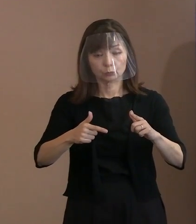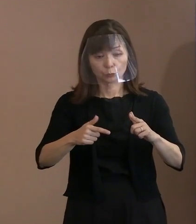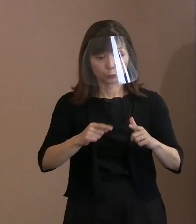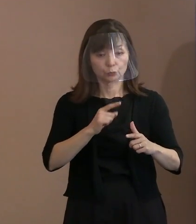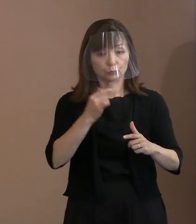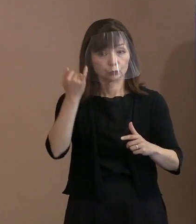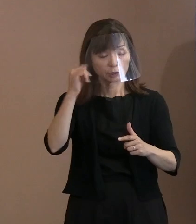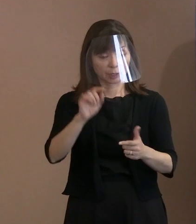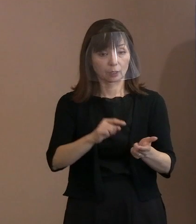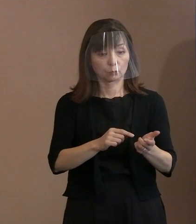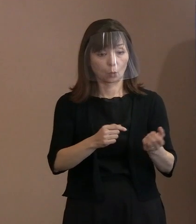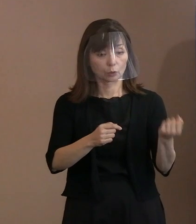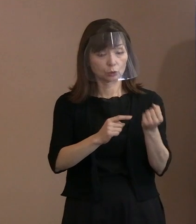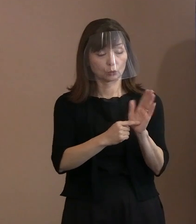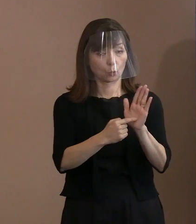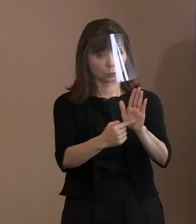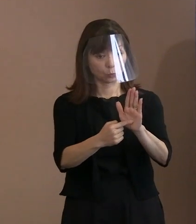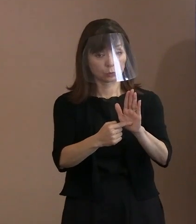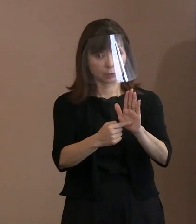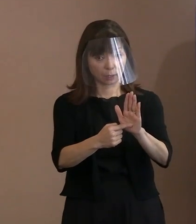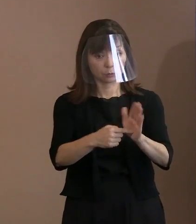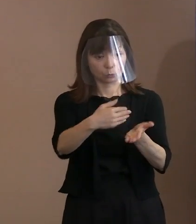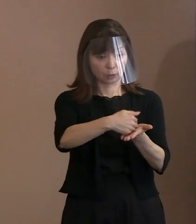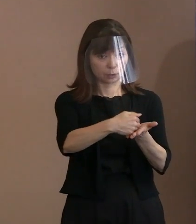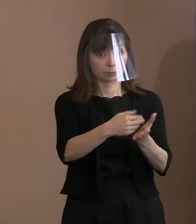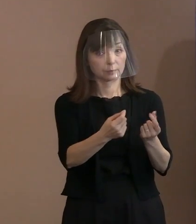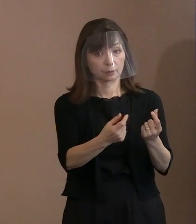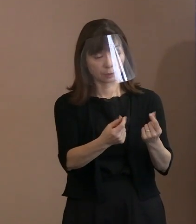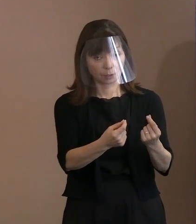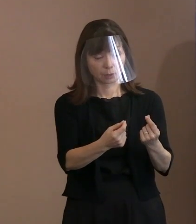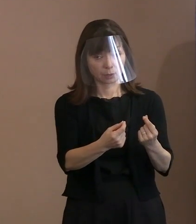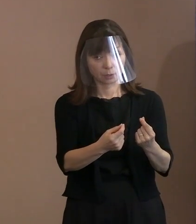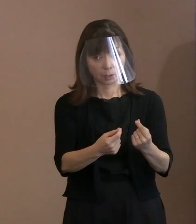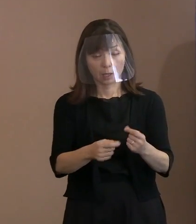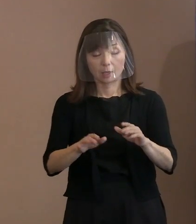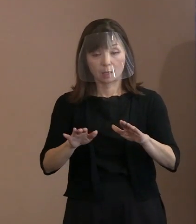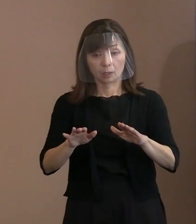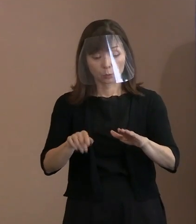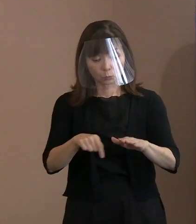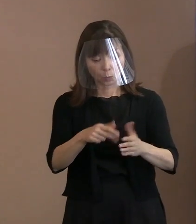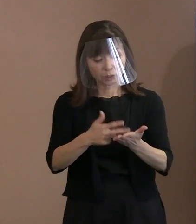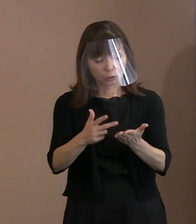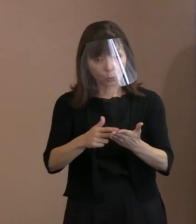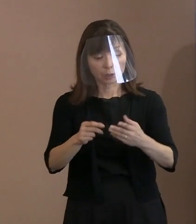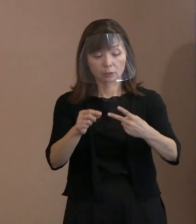それは具体的にはここでいうと､ 2パラグラフ目の中段辺りとか